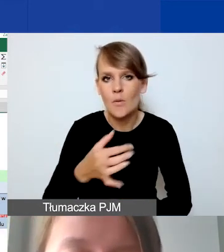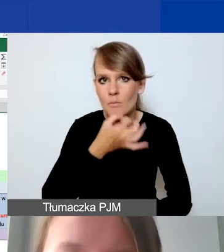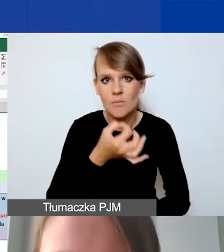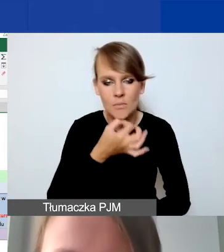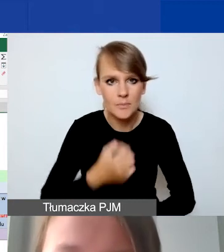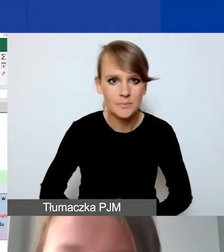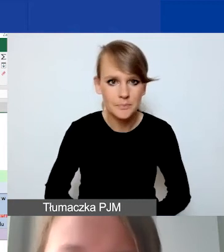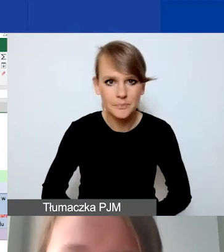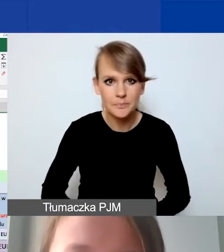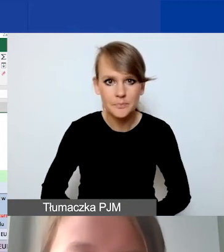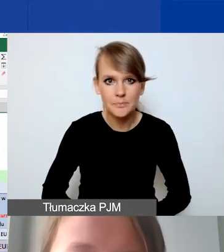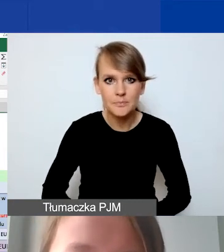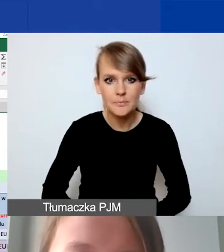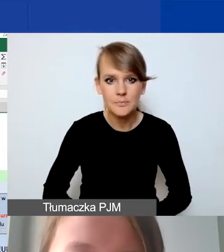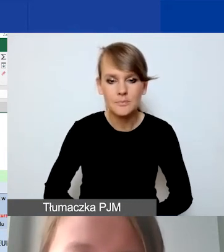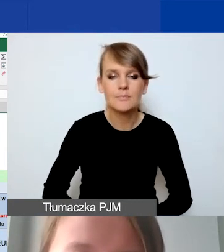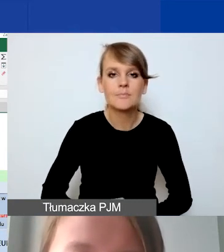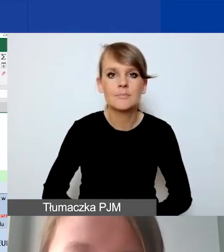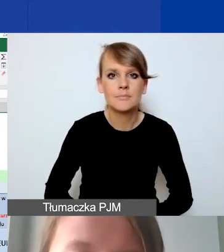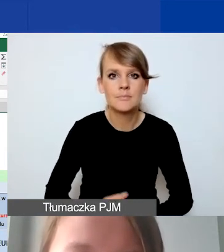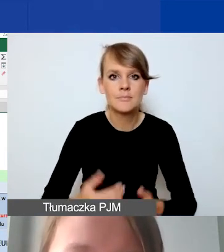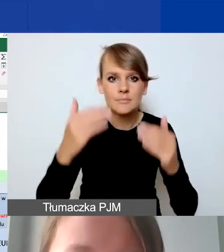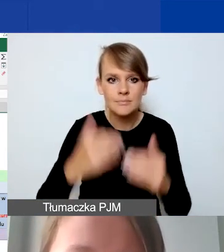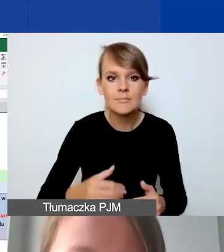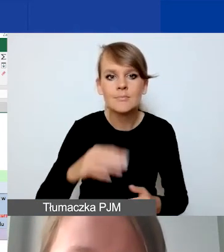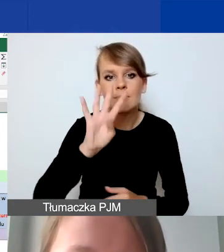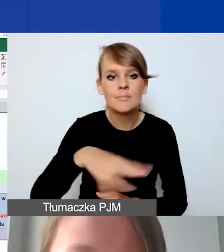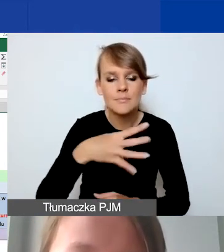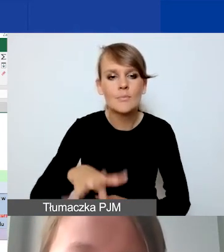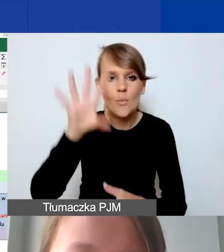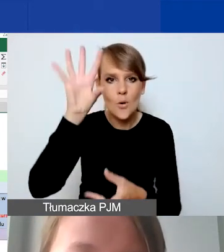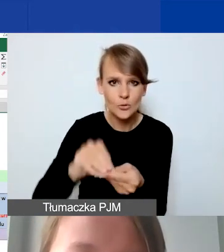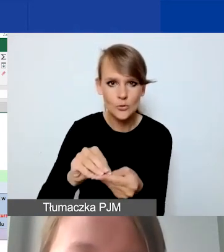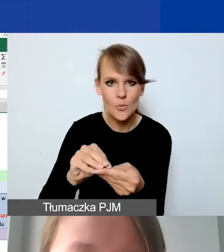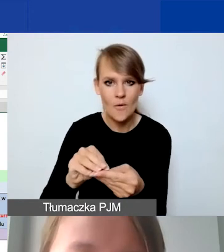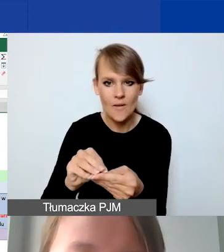I ponownie tabelka z podsumowaniem